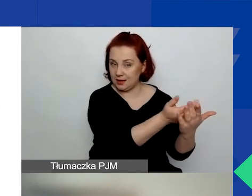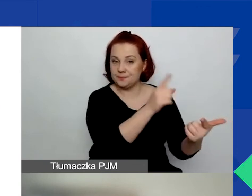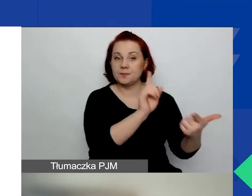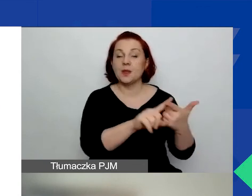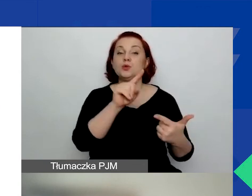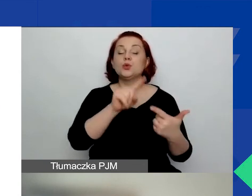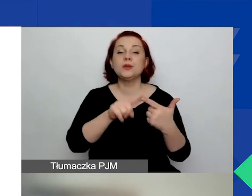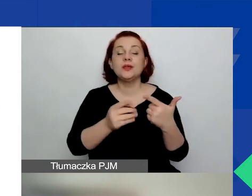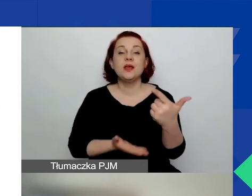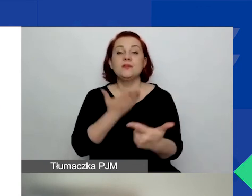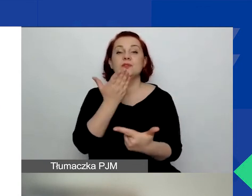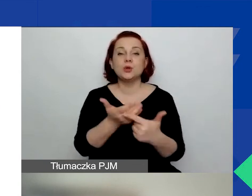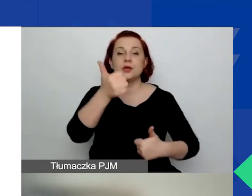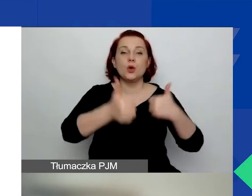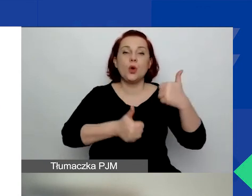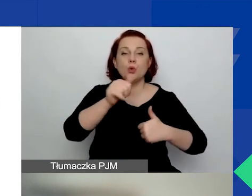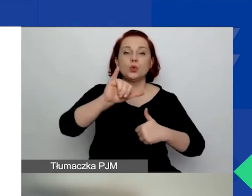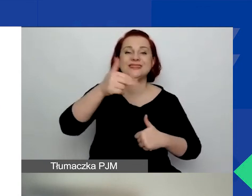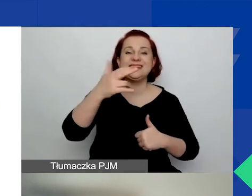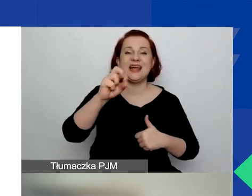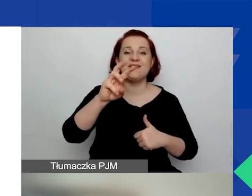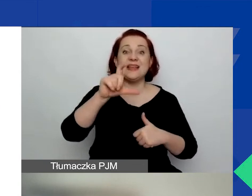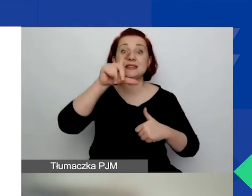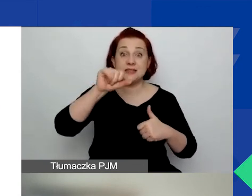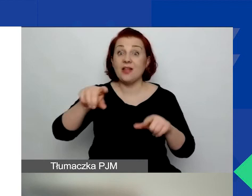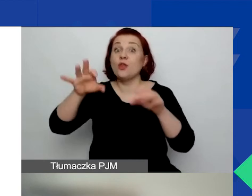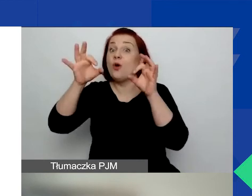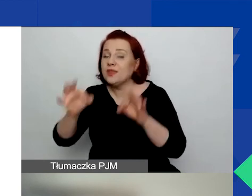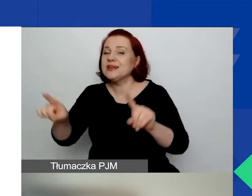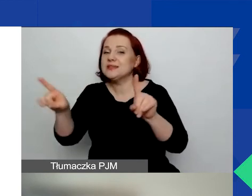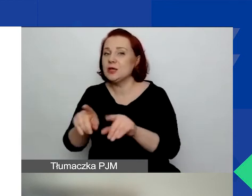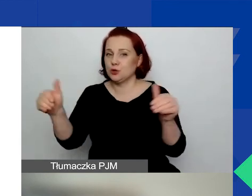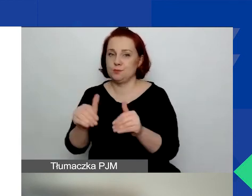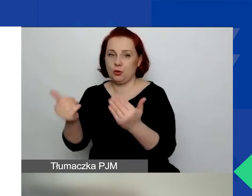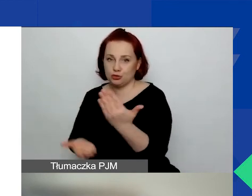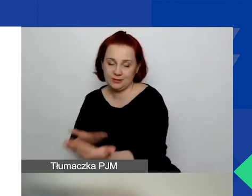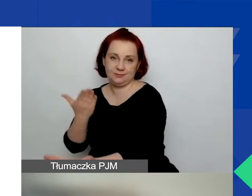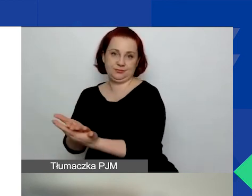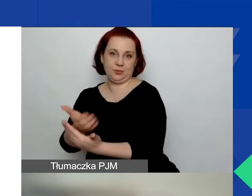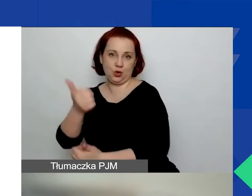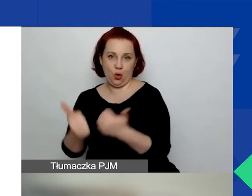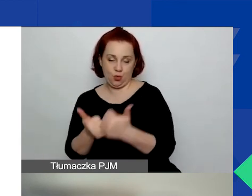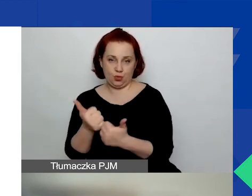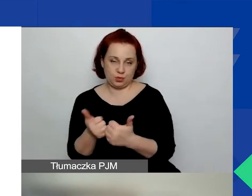to możecie złożyć wniosek w tym konkursie również. Ale jeśli...